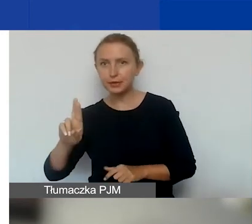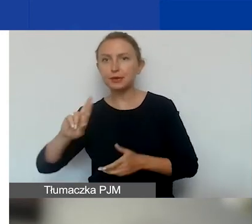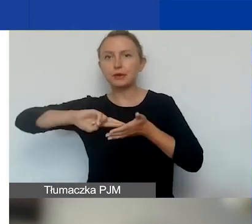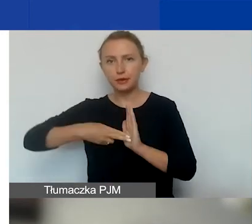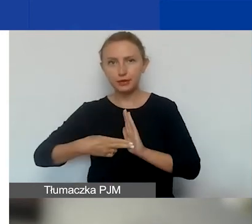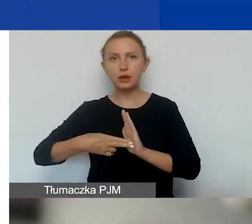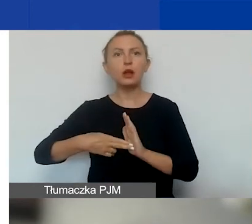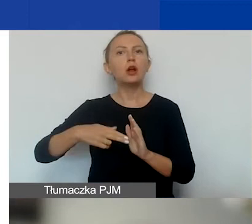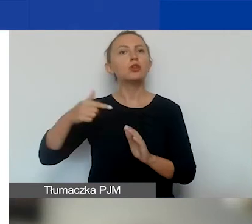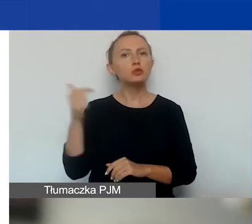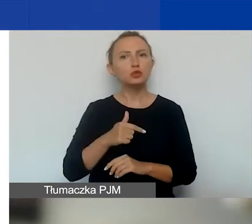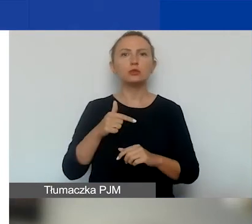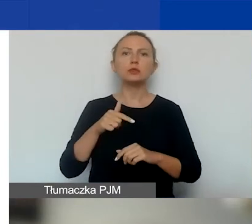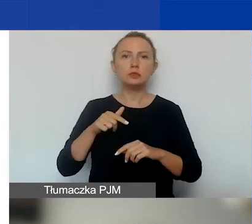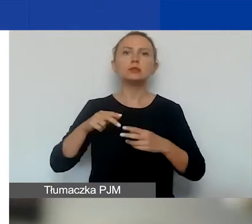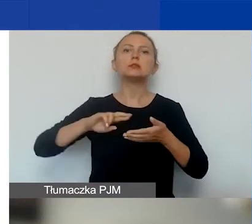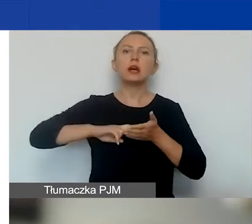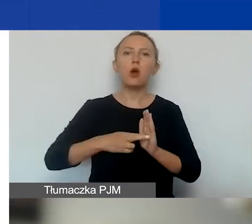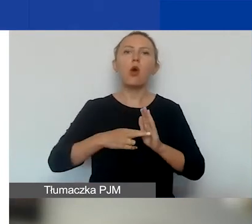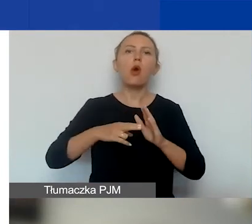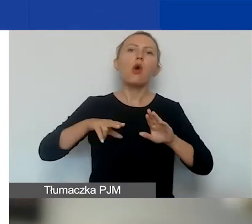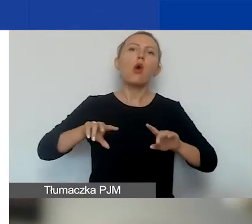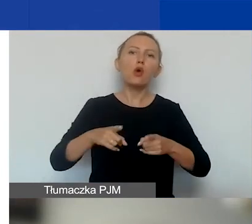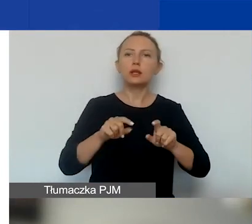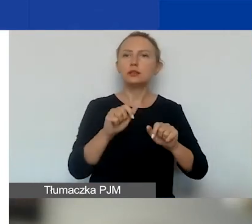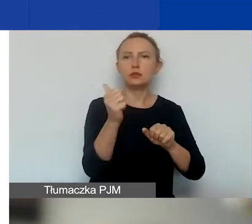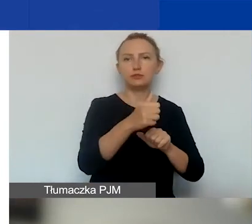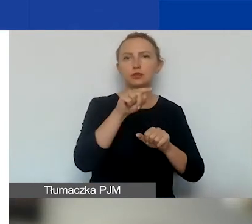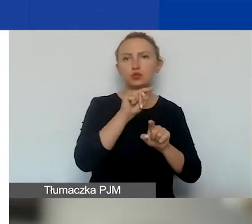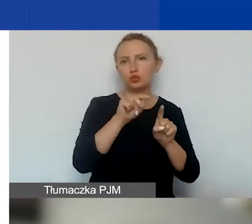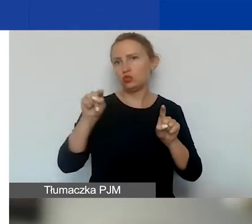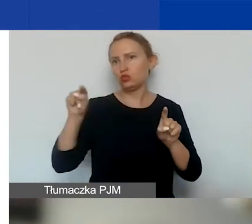Czyli musi być zarejestrowaną organizacją w jednym z tych rejestrów.